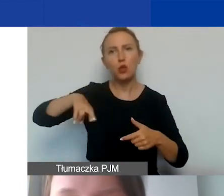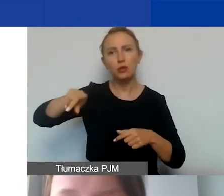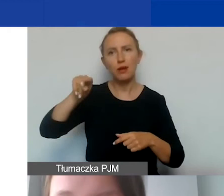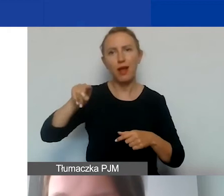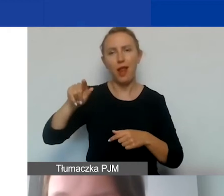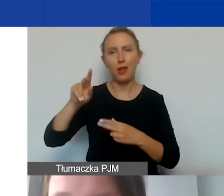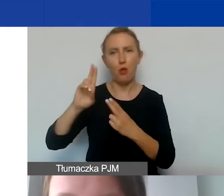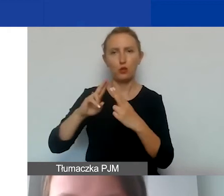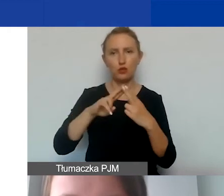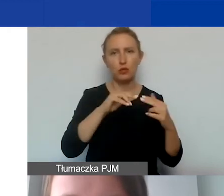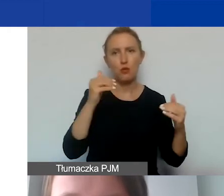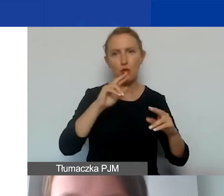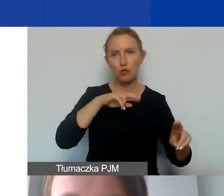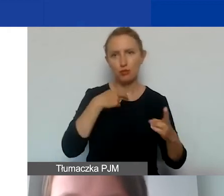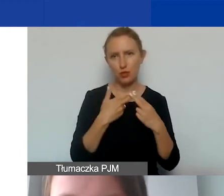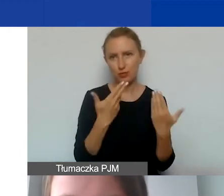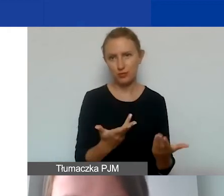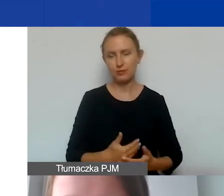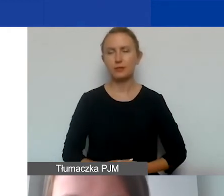którzy także mogą udzielić państwu informacji.